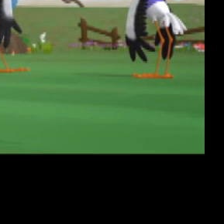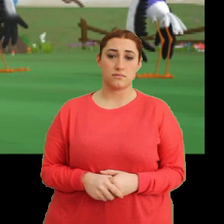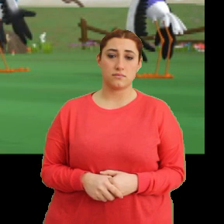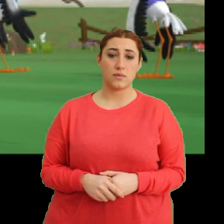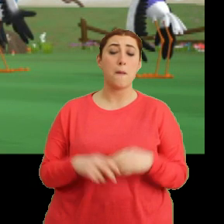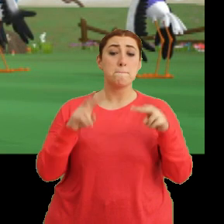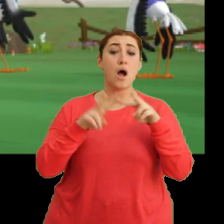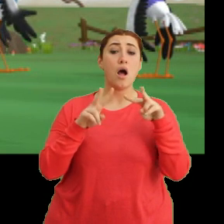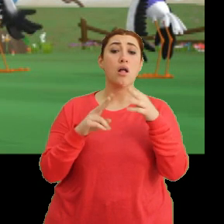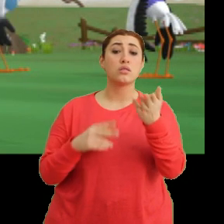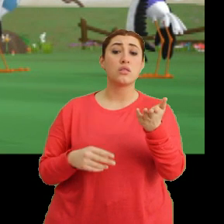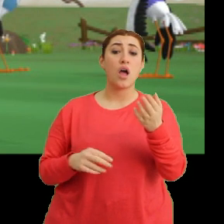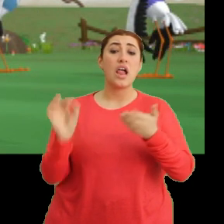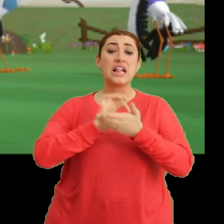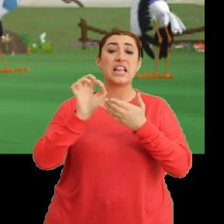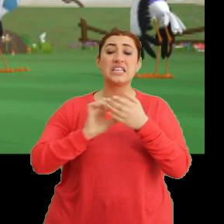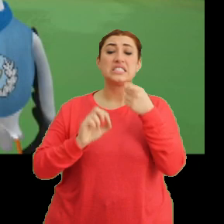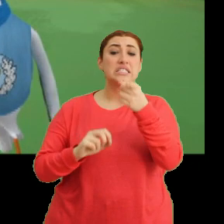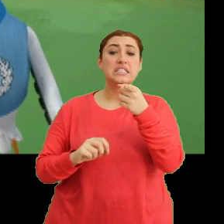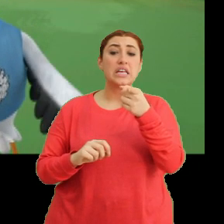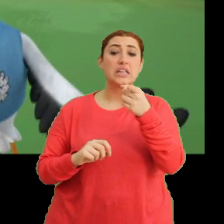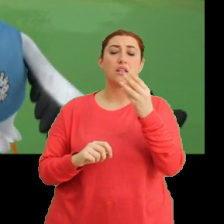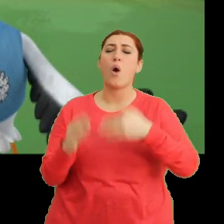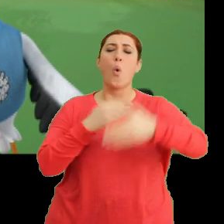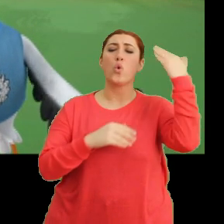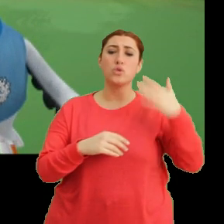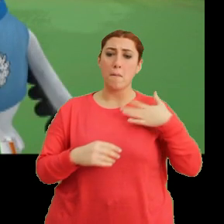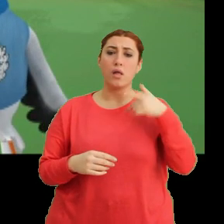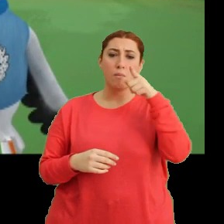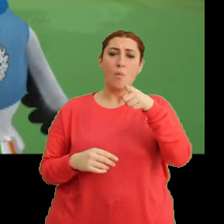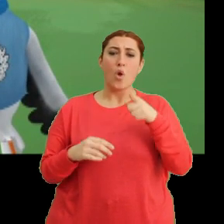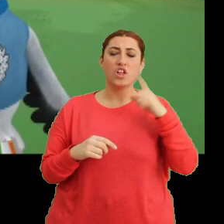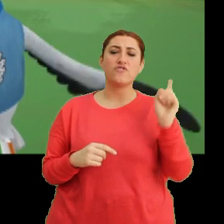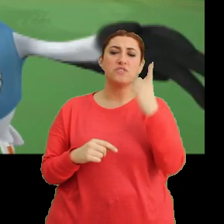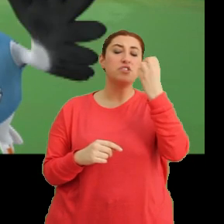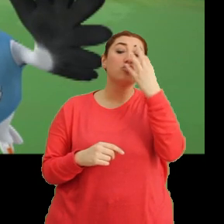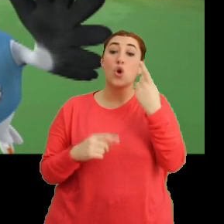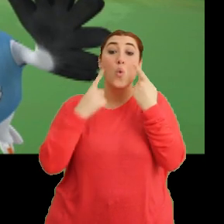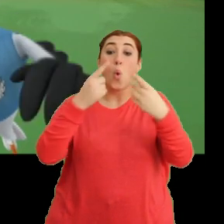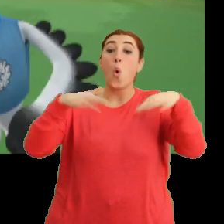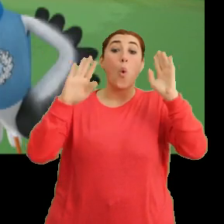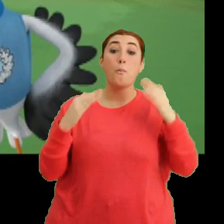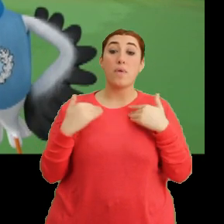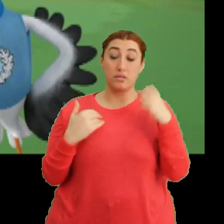Mantar... ...derste seni... Daha önce ben de bu kadar değişik bir çiçek görmemiştim. Tak tak.